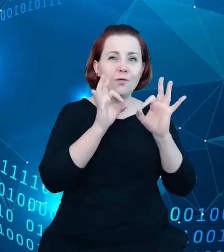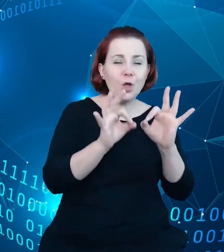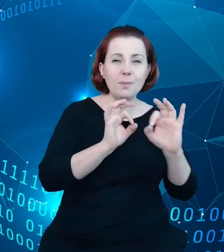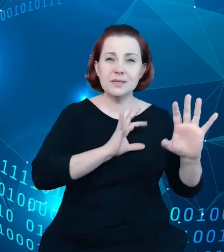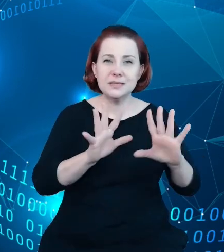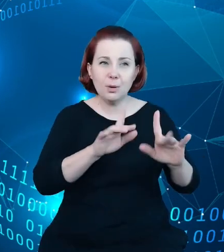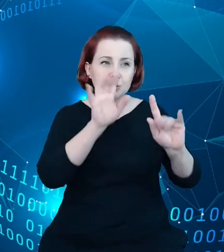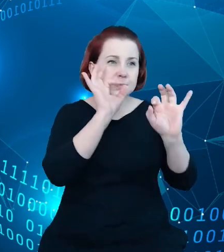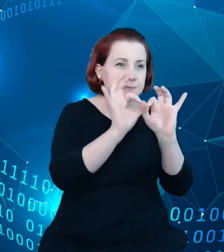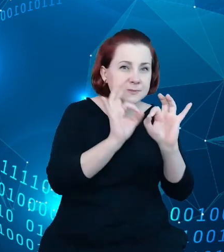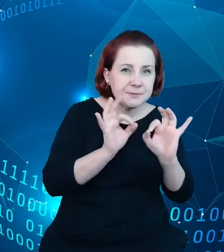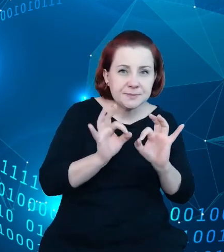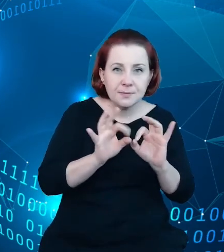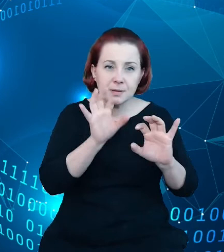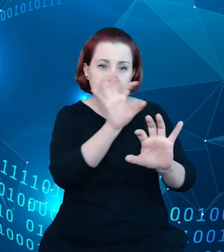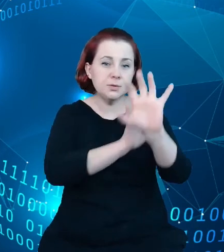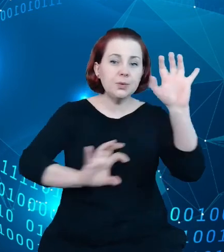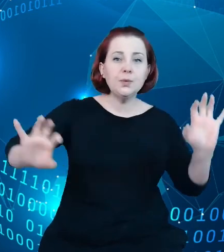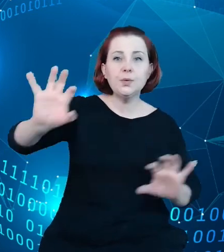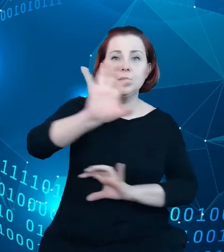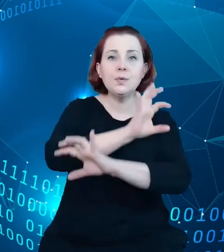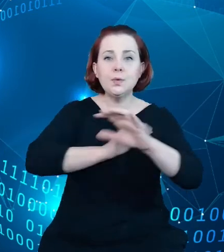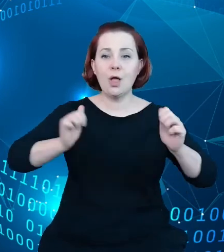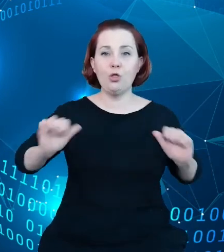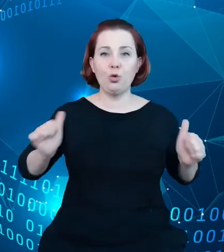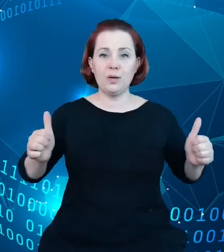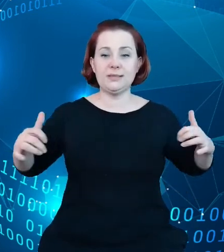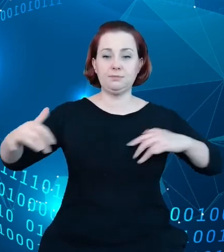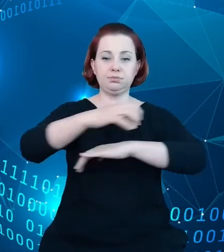ruch turystyczny w Polsce. I narzędzie takie mogło by być,